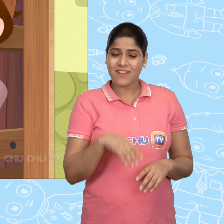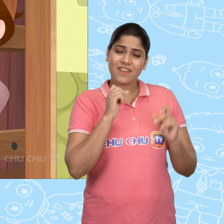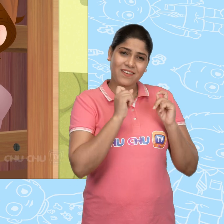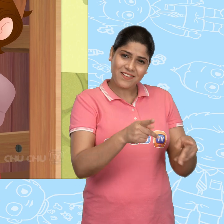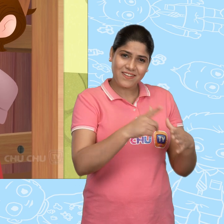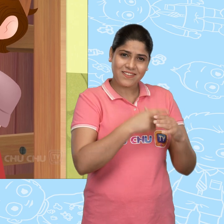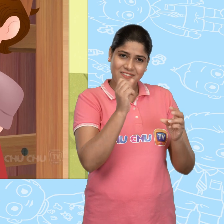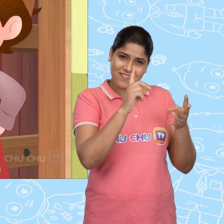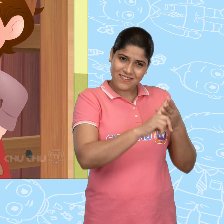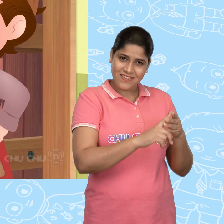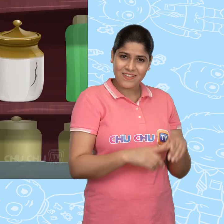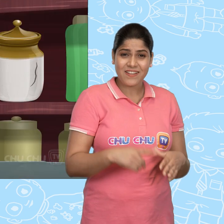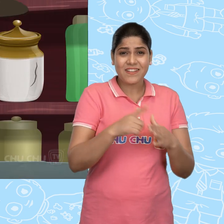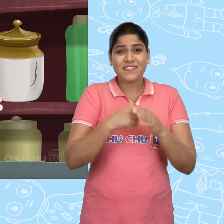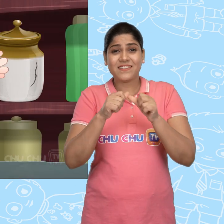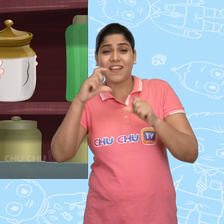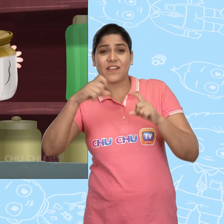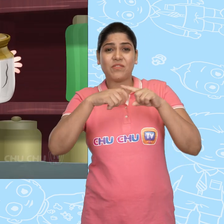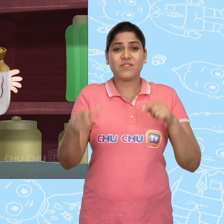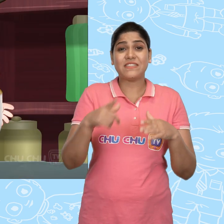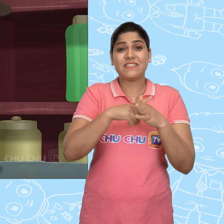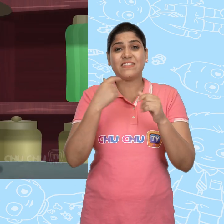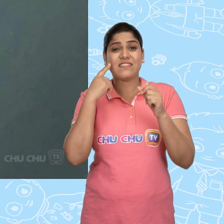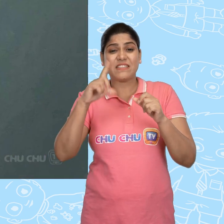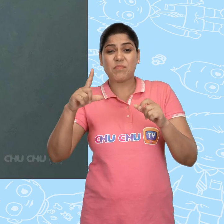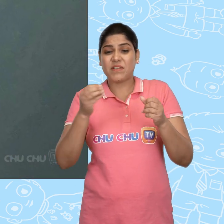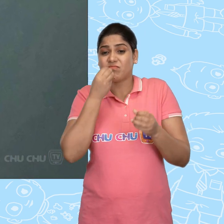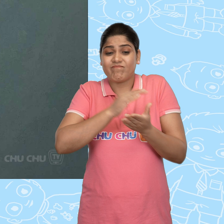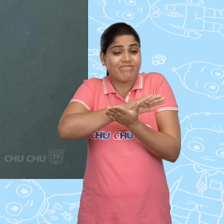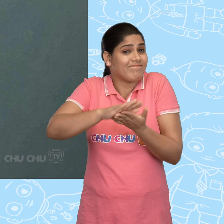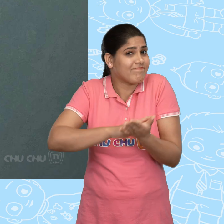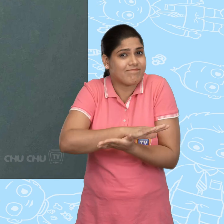ठीक है Joe. Jack और Jill के पास खाने को कुछ नहीं होता था.